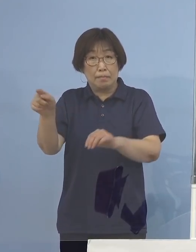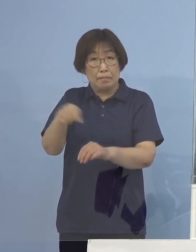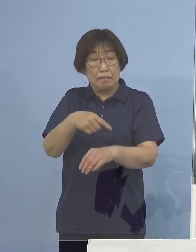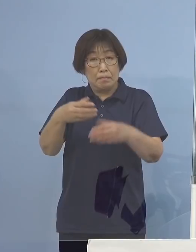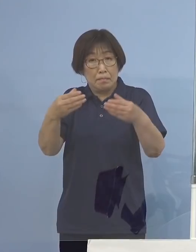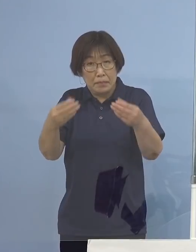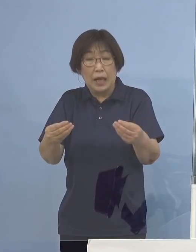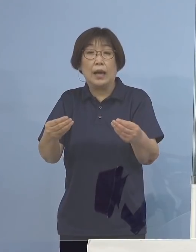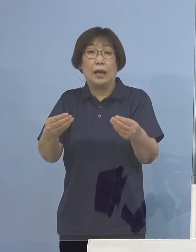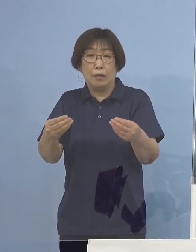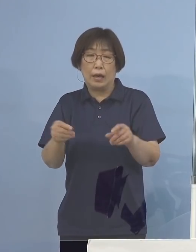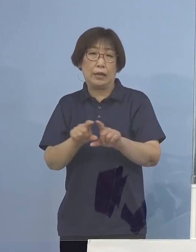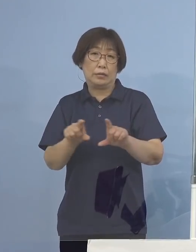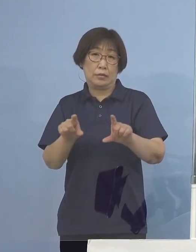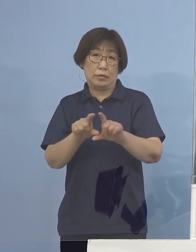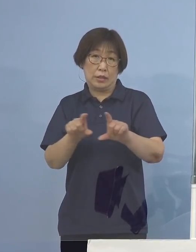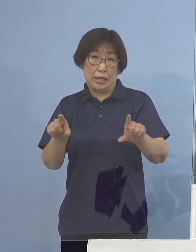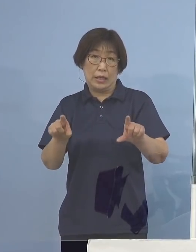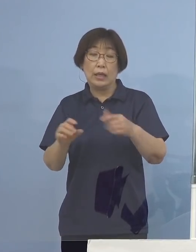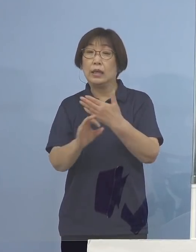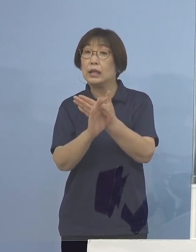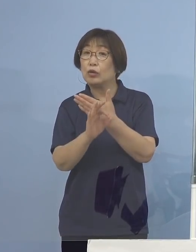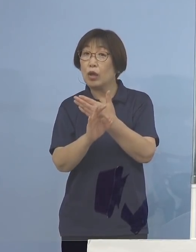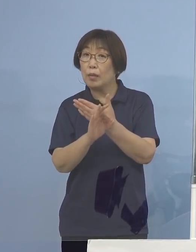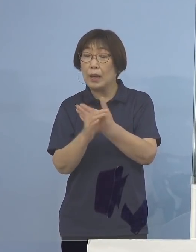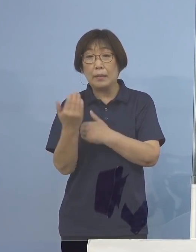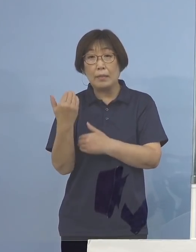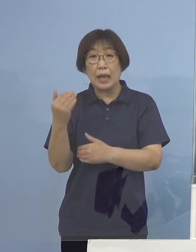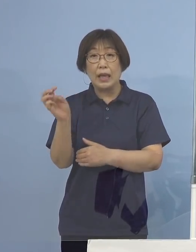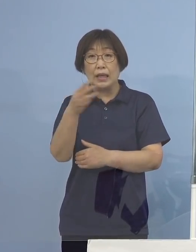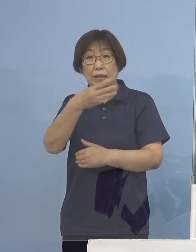それがこれまでの例えば 第3波が一番大きかったもの